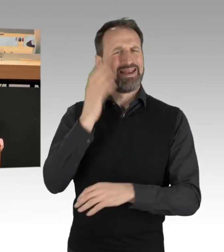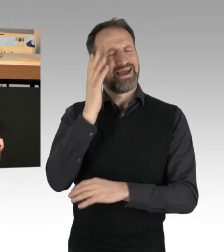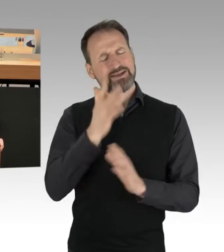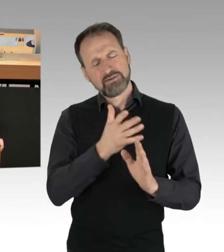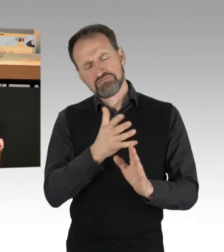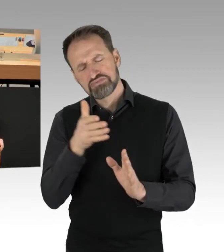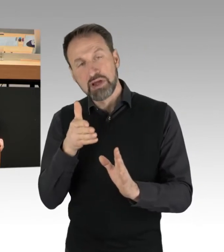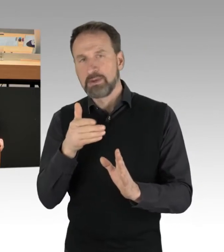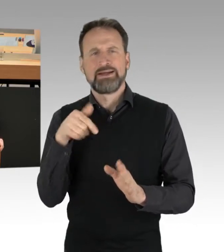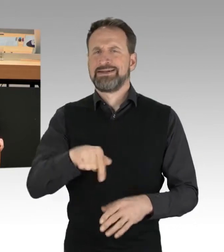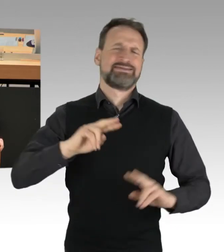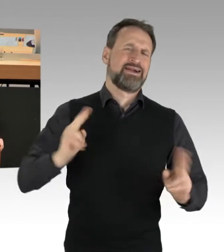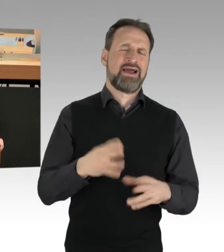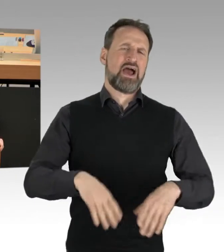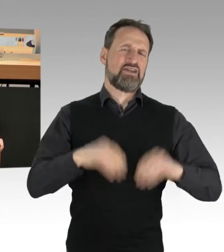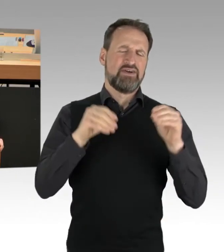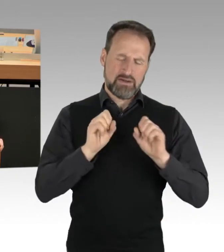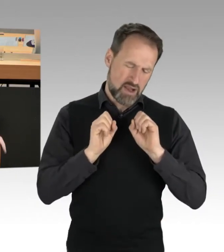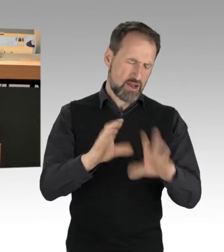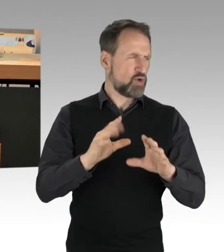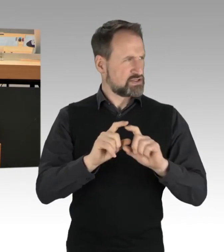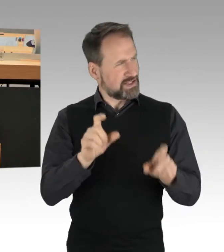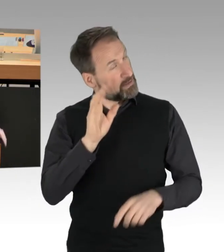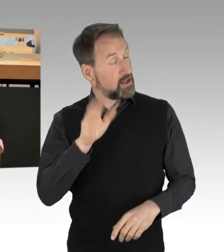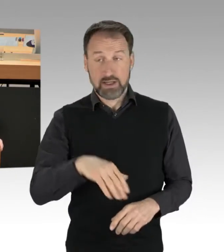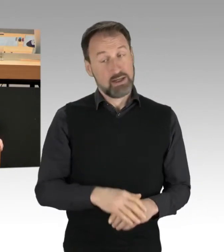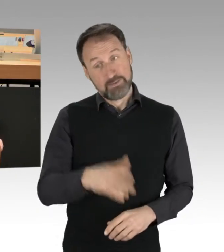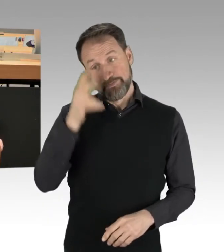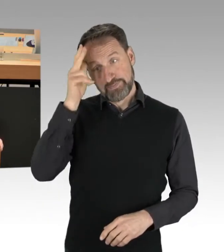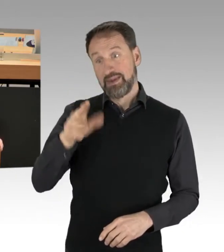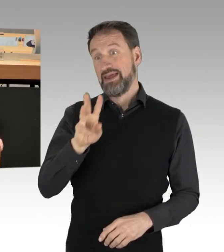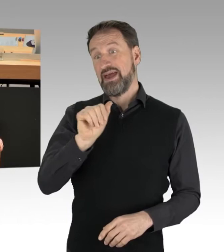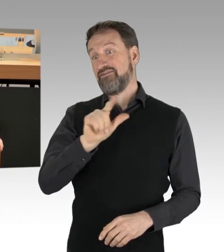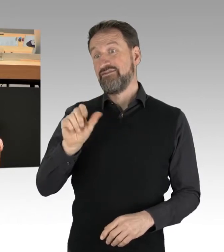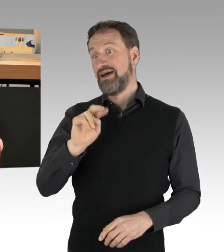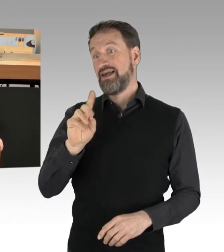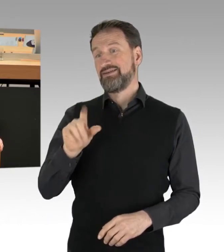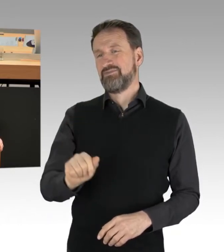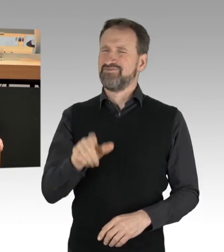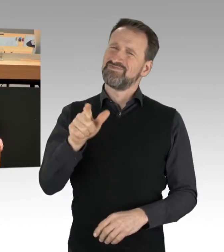Herr Vallendar, Sie sind wirklich unter Ihrem Machbaren geblieben. Was Sie hier vorgetragen haben,